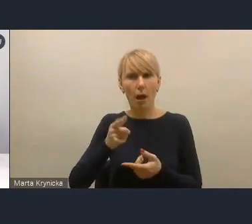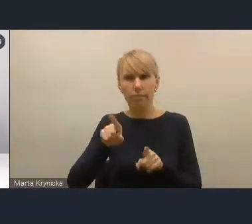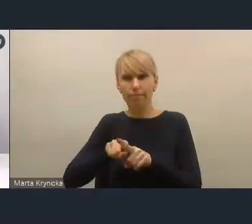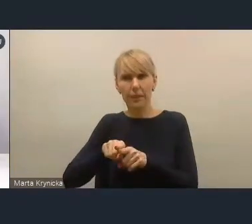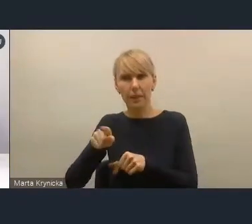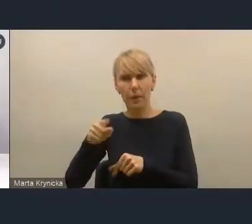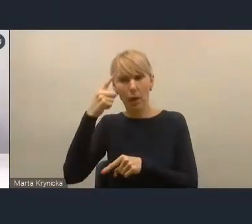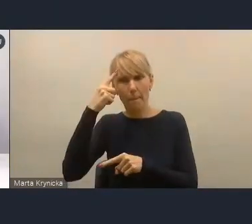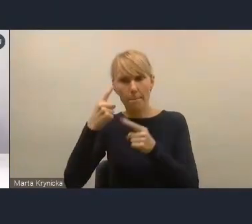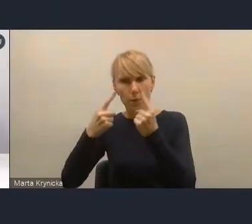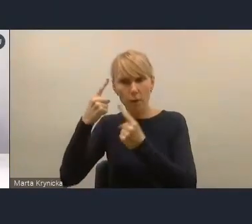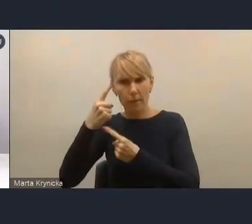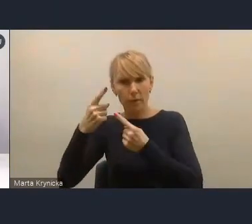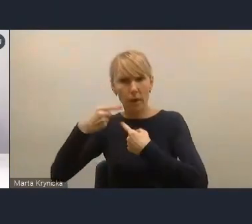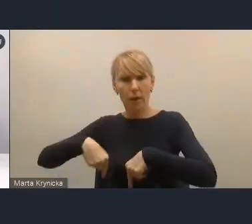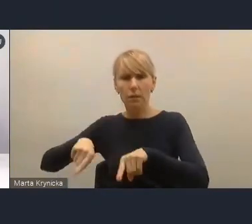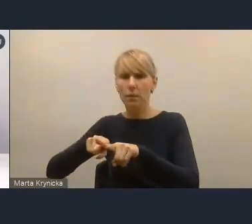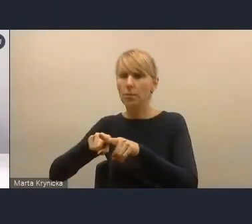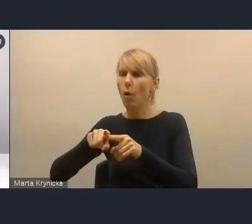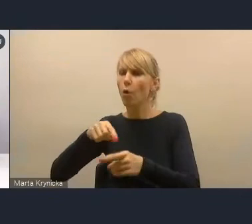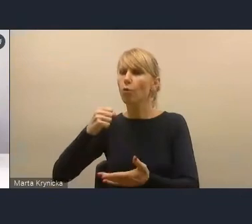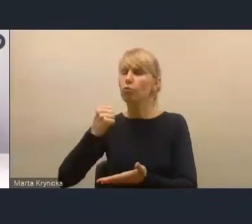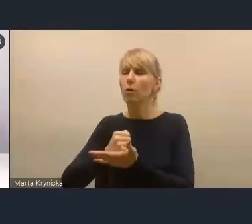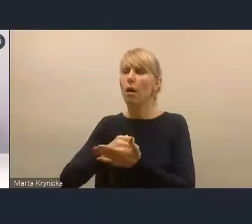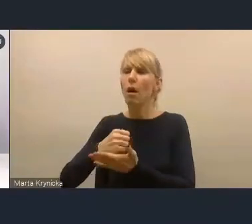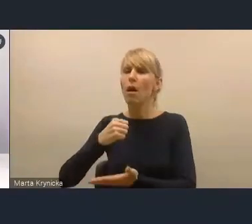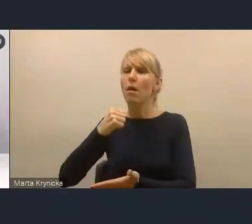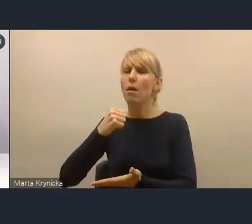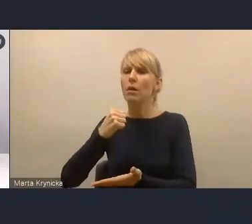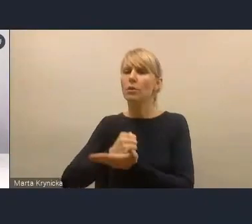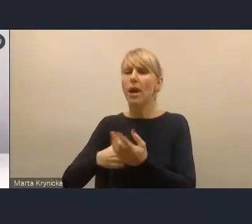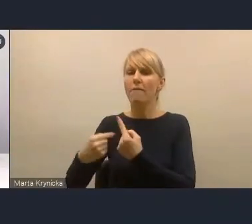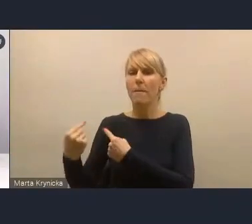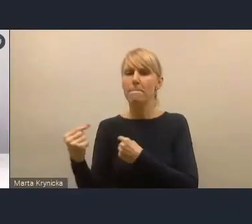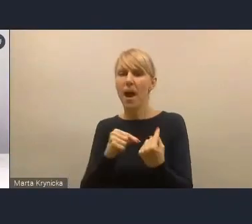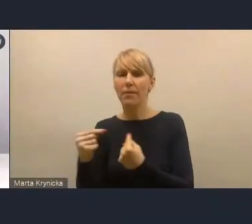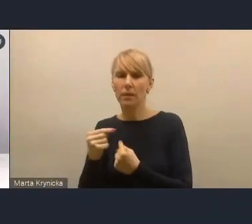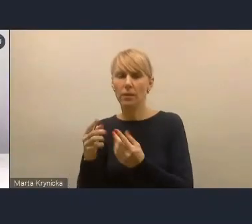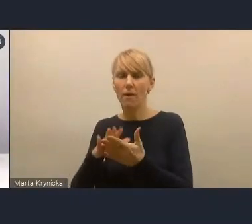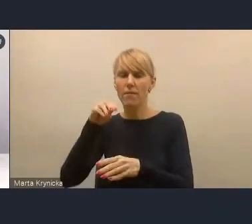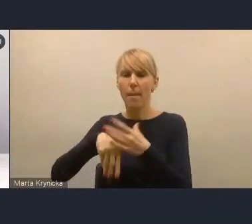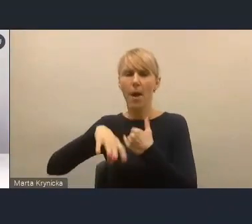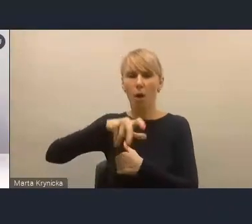zespołu do spraw partycypacji, który tworzymy w ramach grupy eksperckiej Związku Miast Polskich.